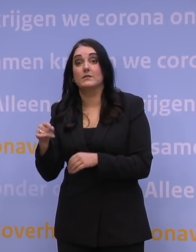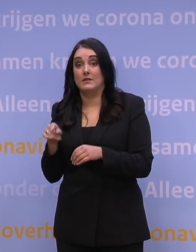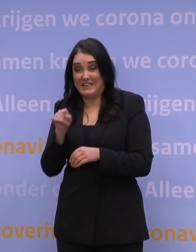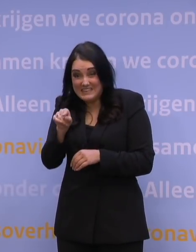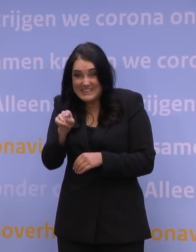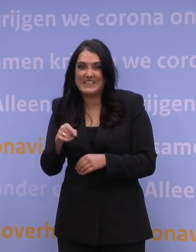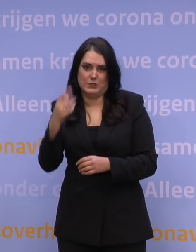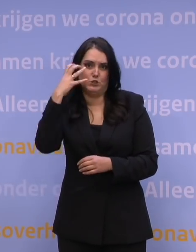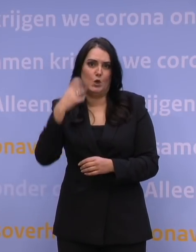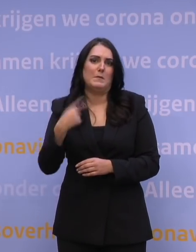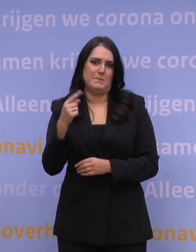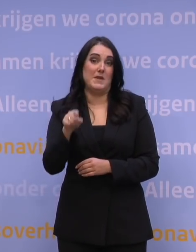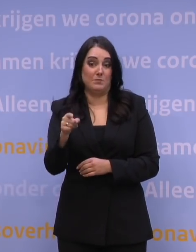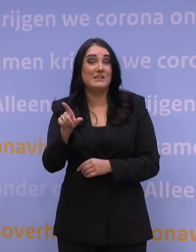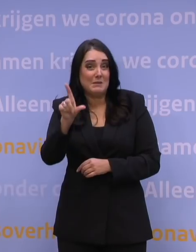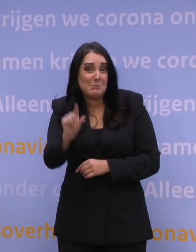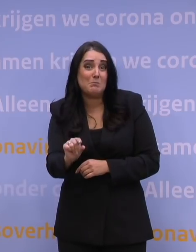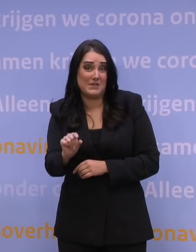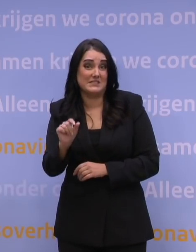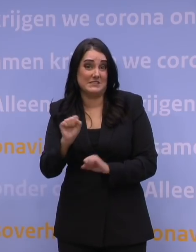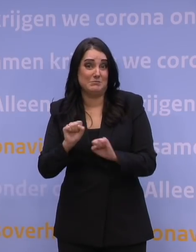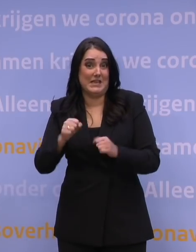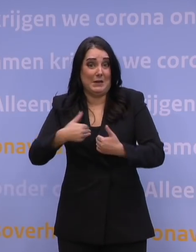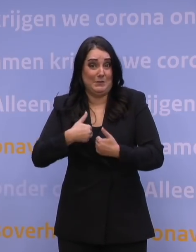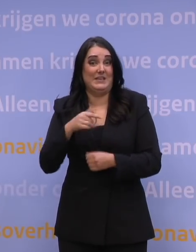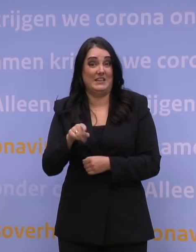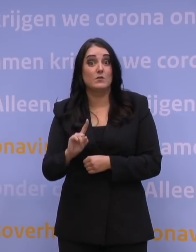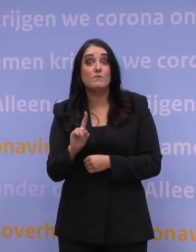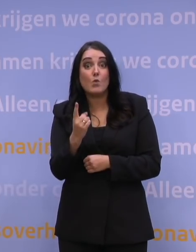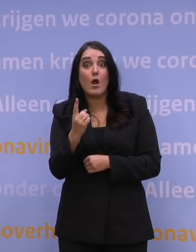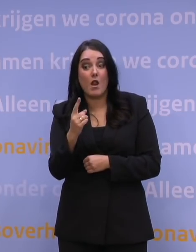want zij zijn het minst beschermd de komende periode, en met name de 50-plussers van die 11 procent.